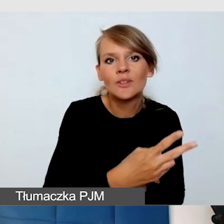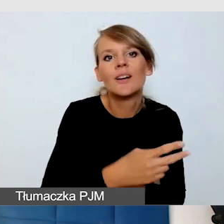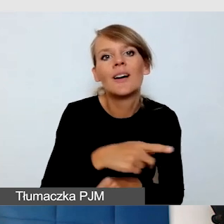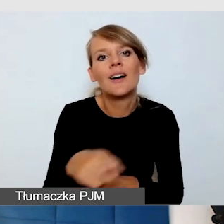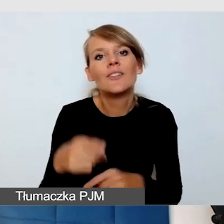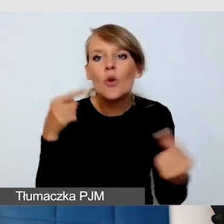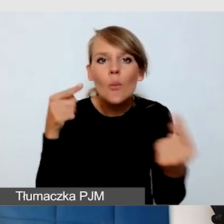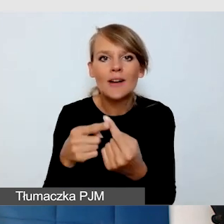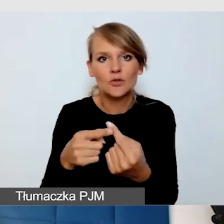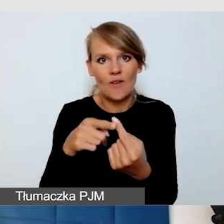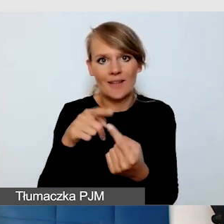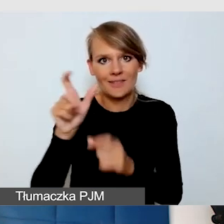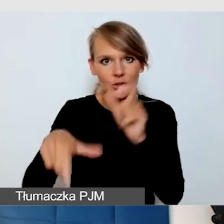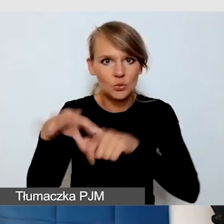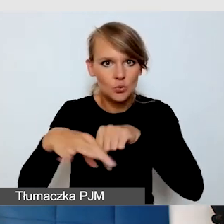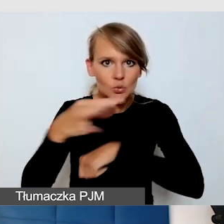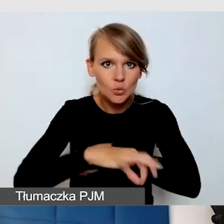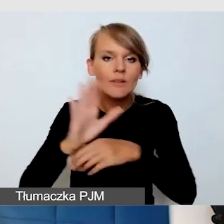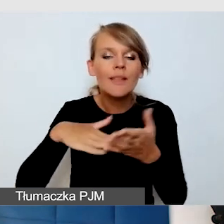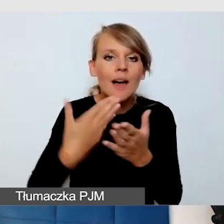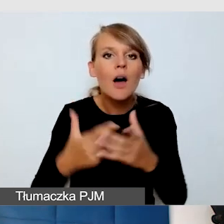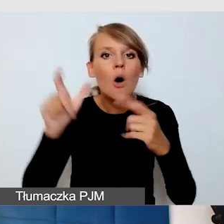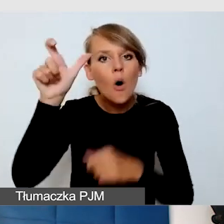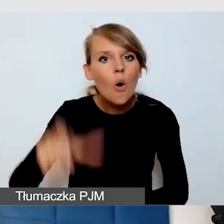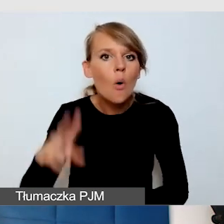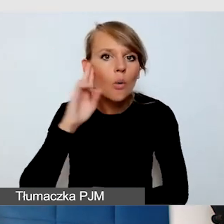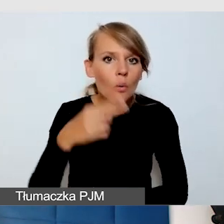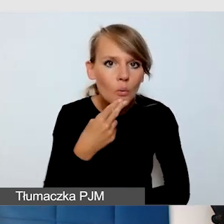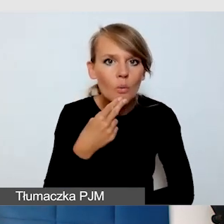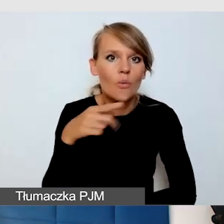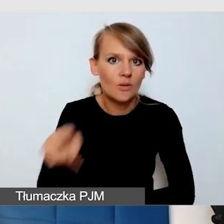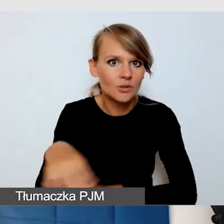Jeżeli on studiuje, osoba Głucha, to ma swojego tłumacza języka migowego,